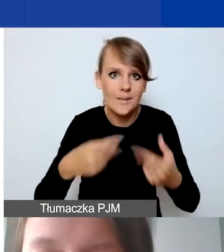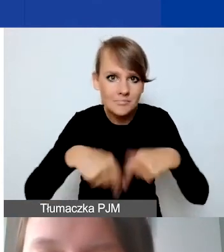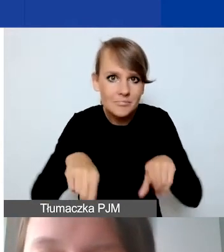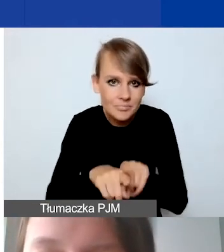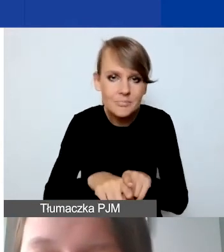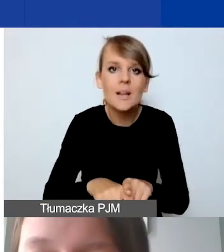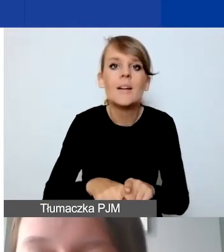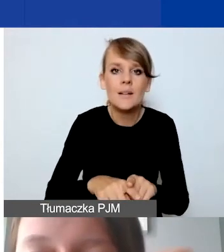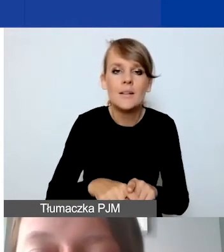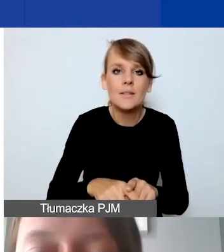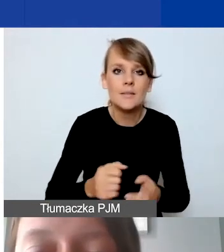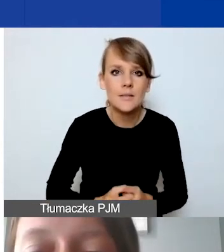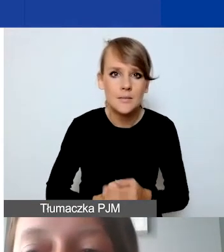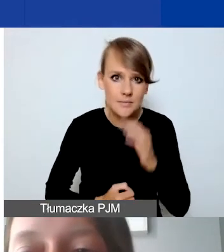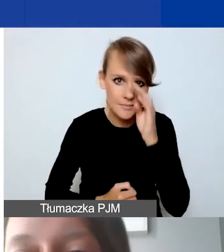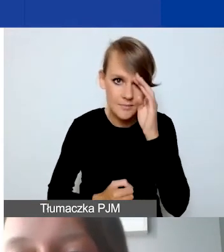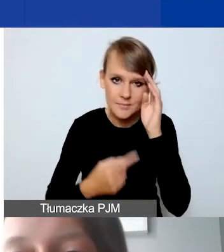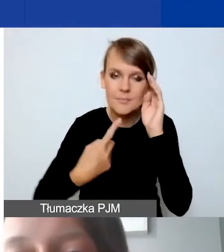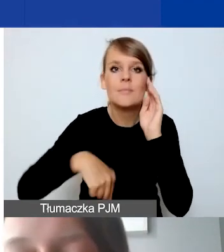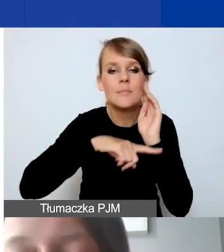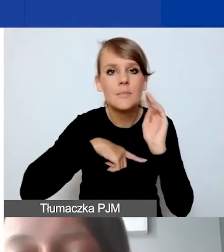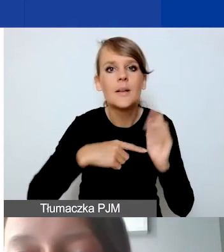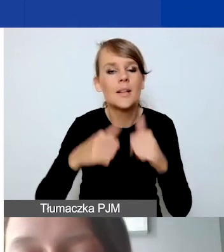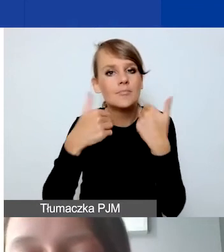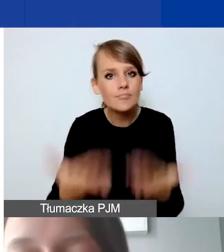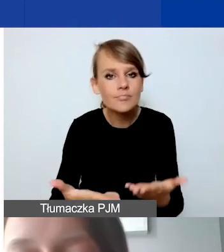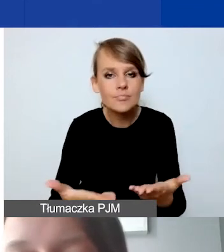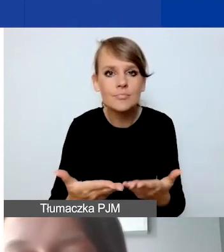przekazujemy państwu po podpisaniu umowy